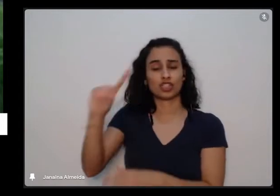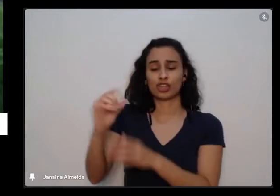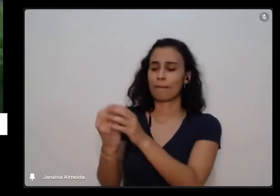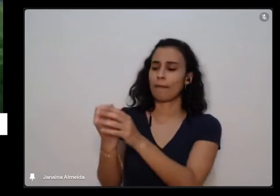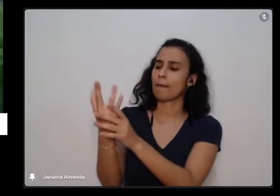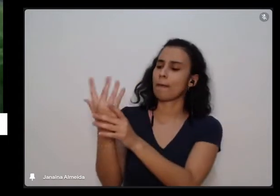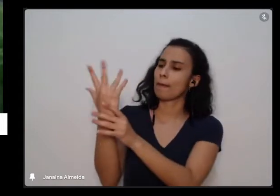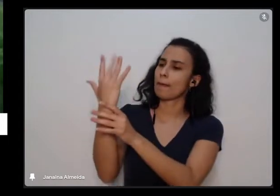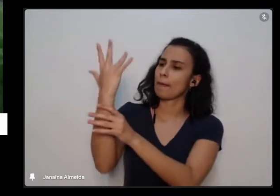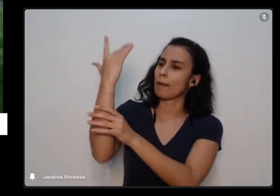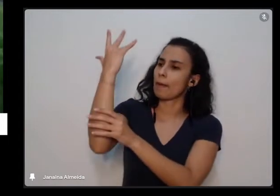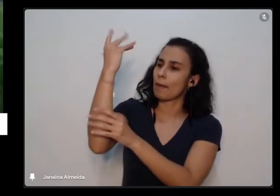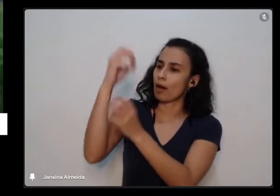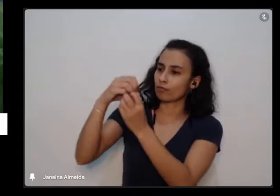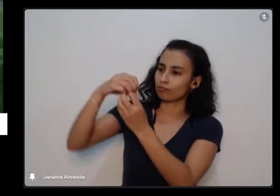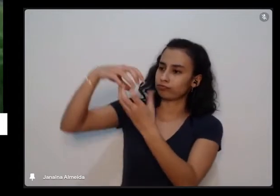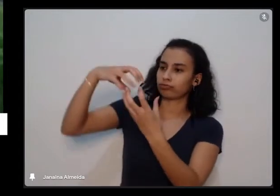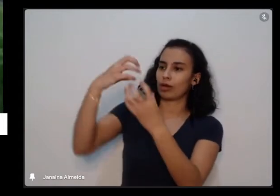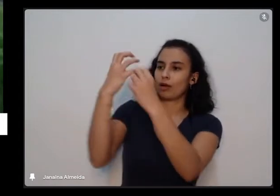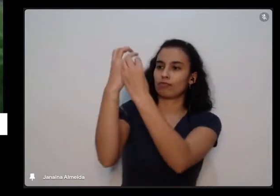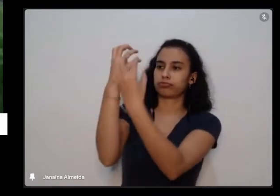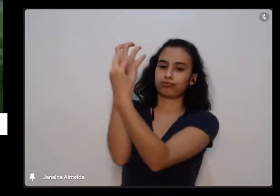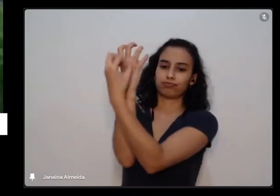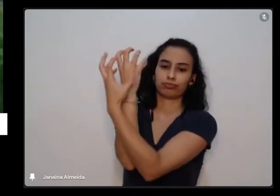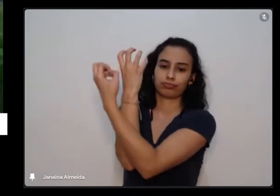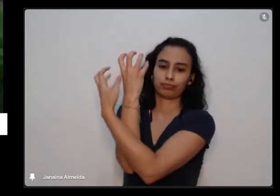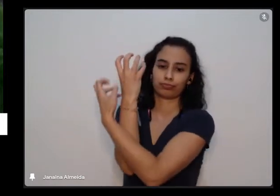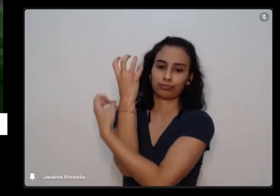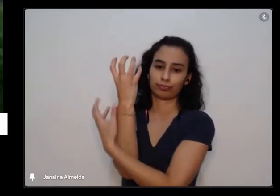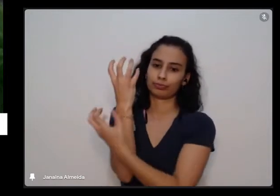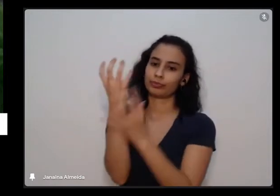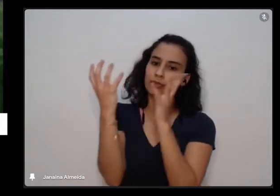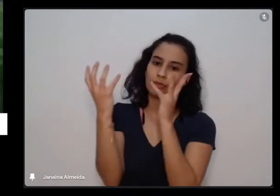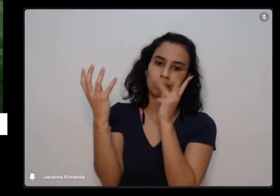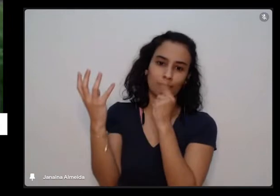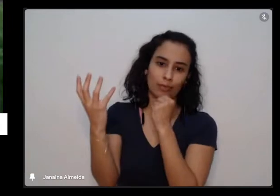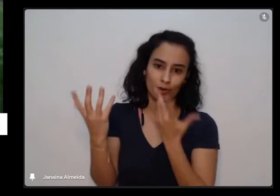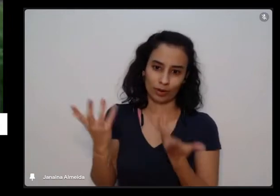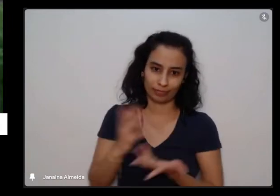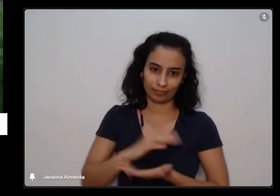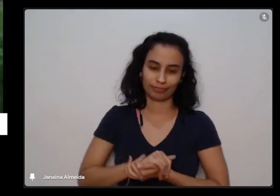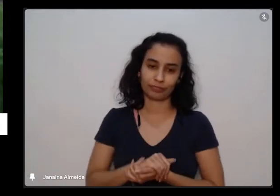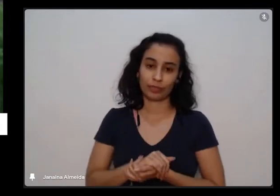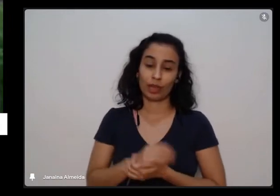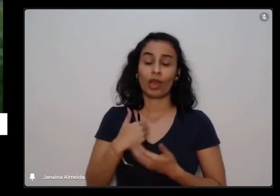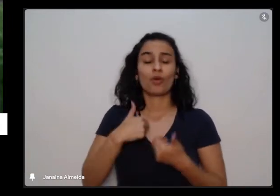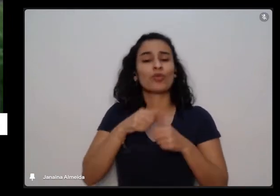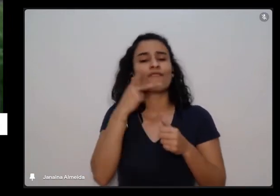E aí eu estou dizendo isso para mostrar aqui uma coisa que a gente tem que respeitar que a gente